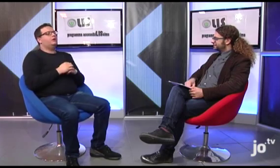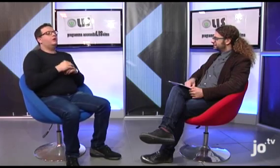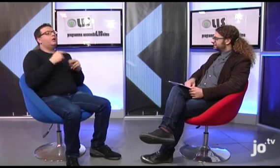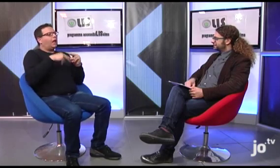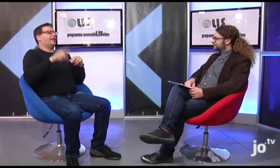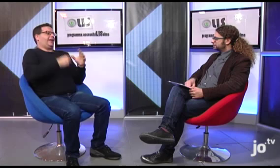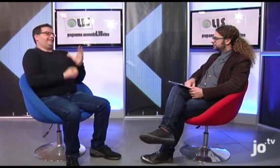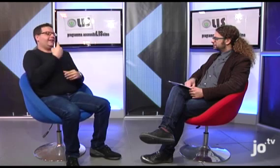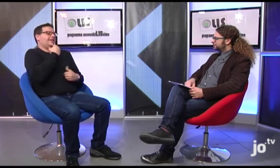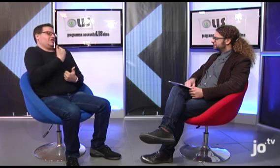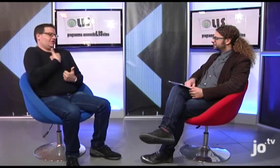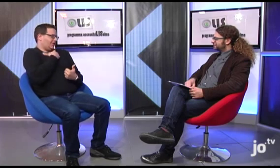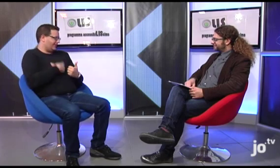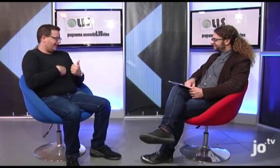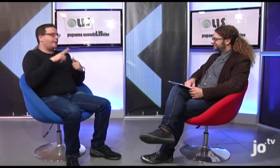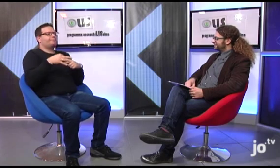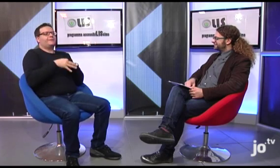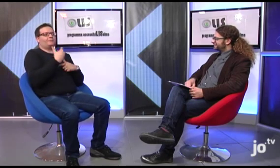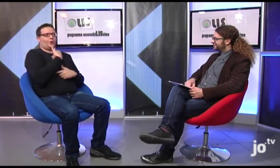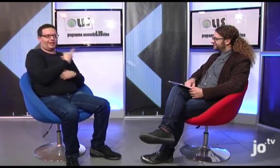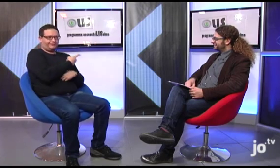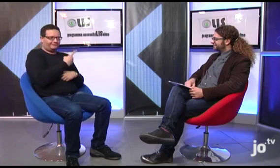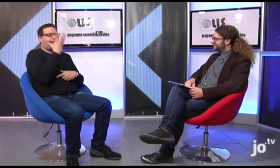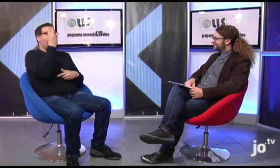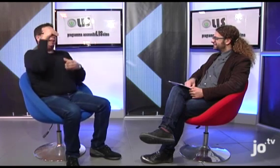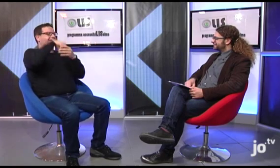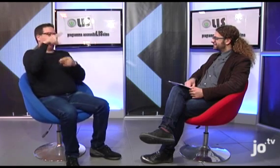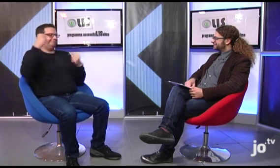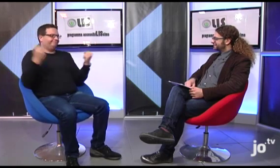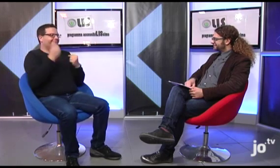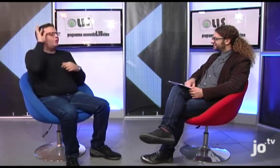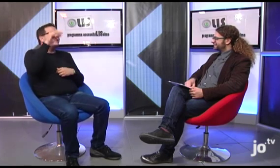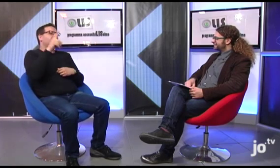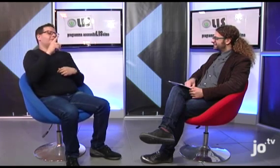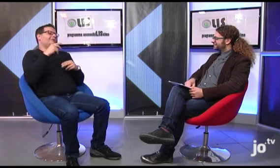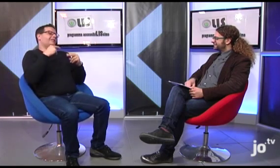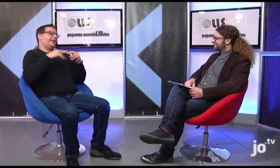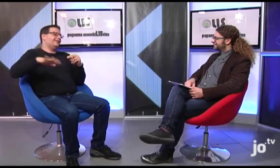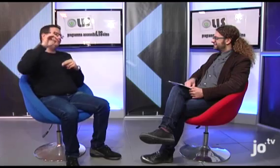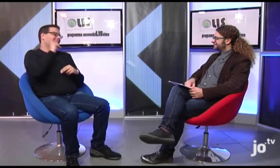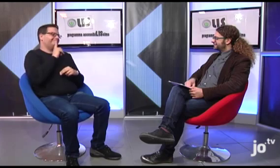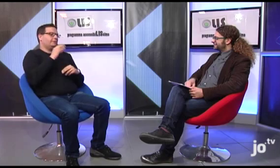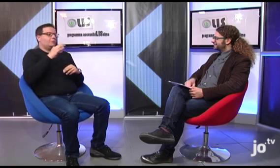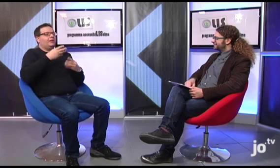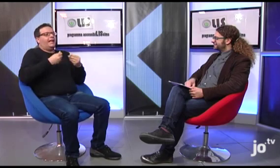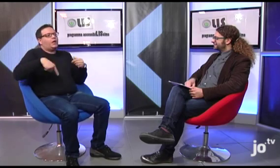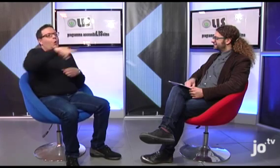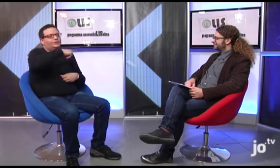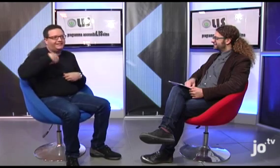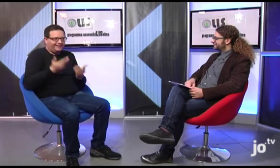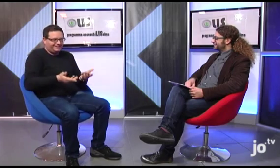Qui a Taranto io e mia moglie siamo responsabili del gruppo che, all'interno dell'ENS, si occupa di attività rivolte ai sordi cattolici del nostro territorio tarantino.